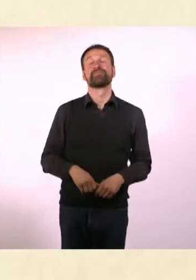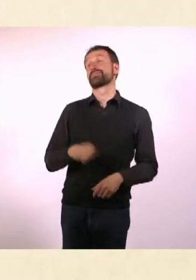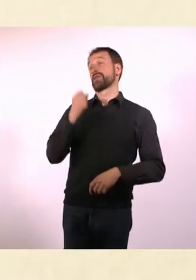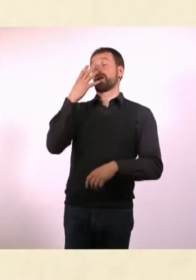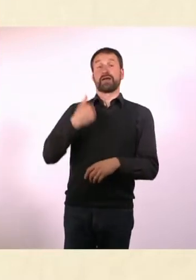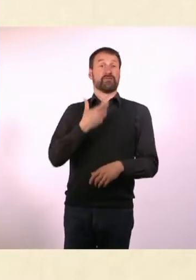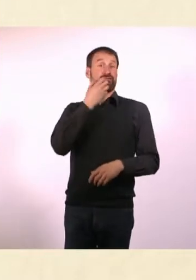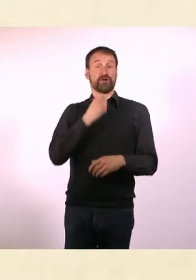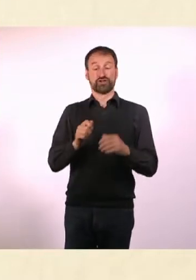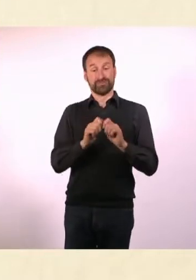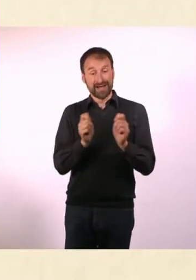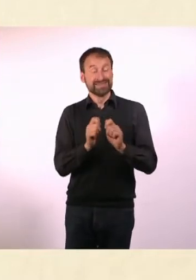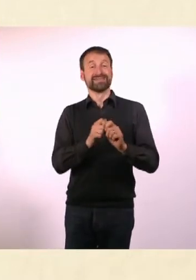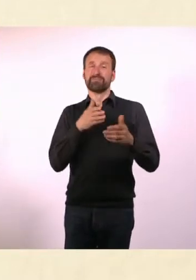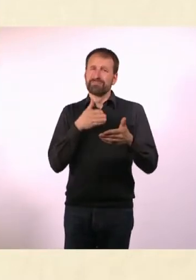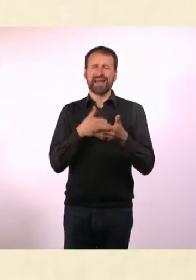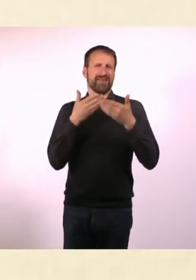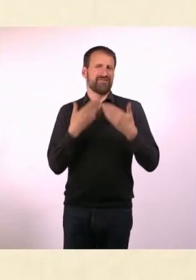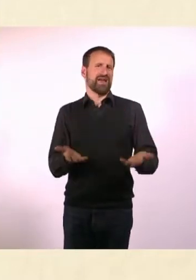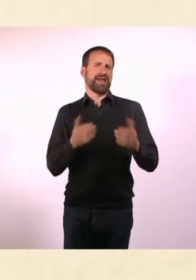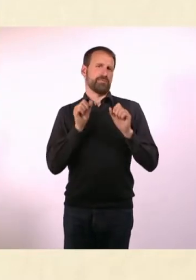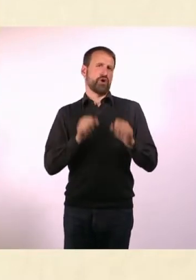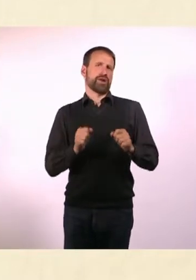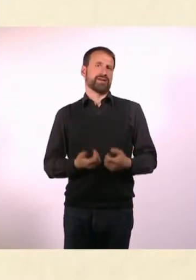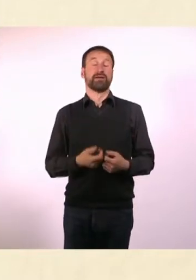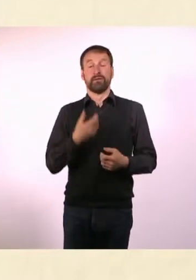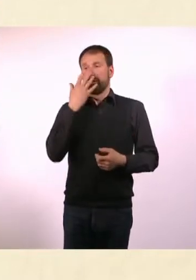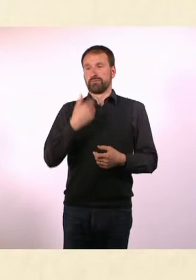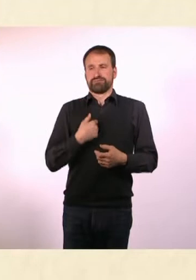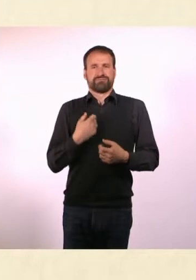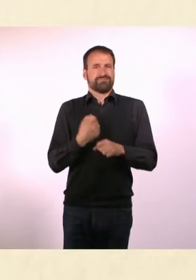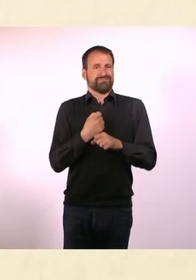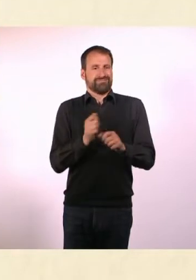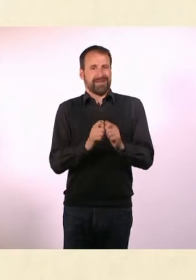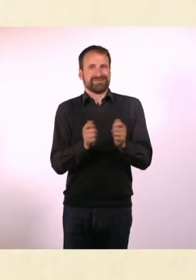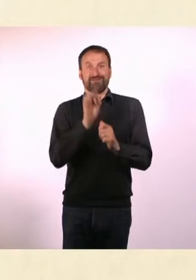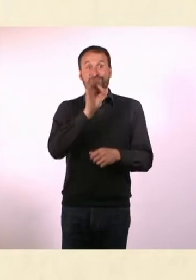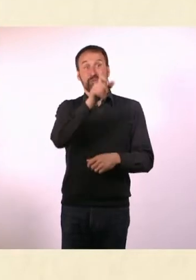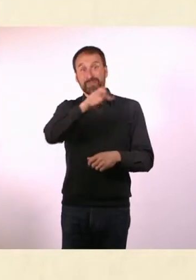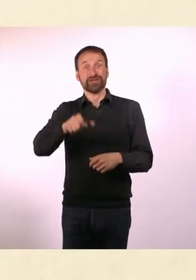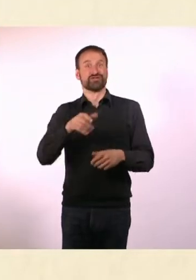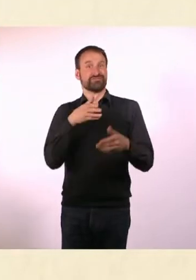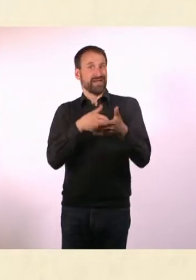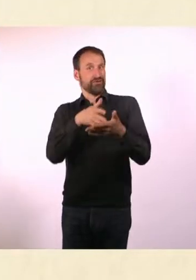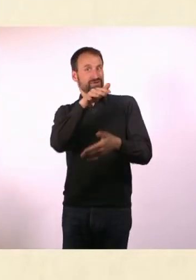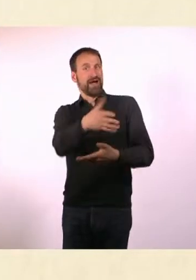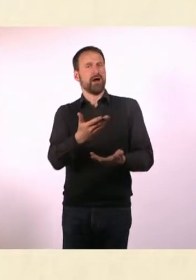Ist ja auch naheliegend, wenn man schon ein Magazin für Menschen mit Behinderung macht, dann sollte man das möglichst barrierefrei machen.